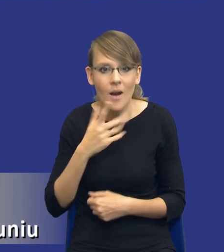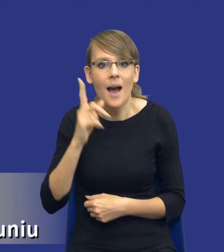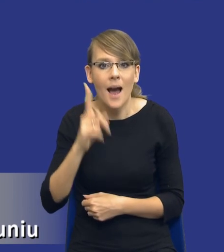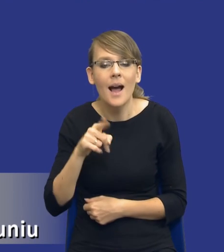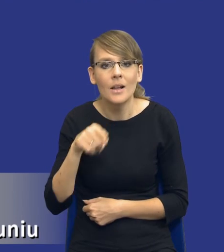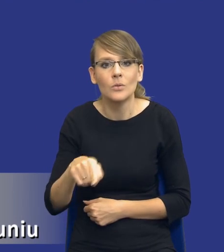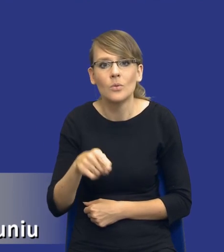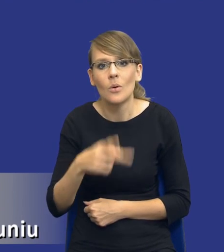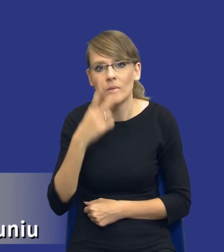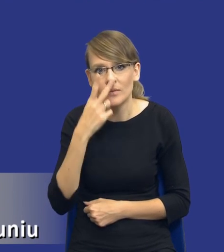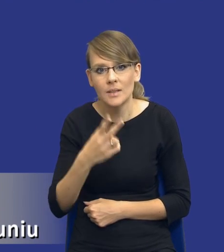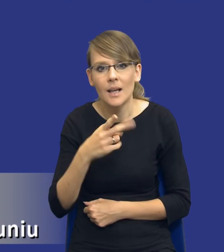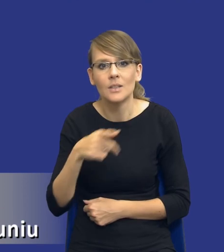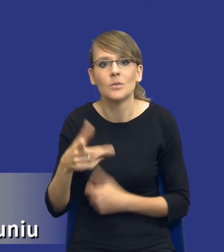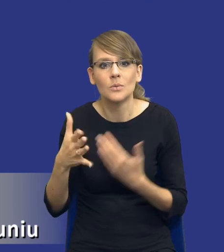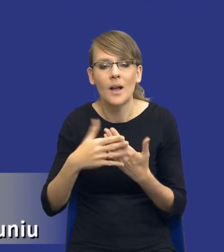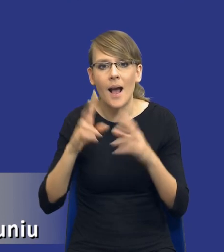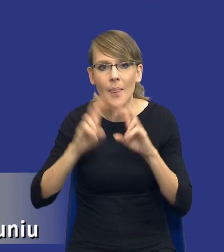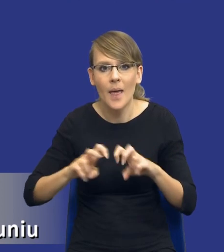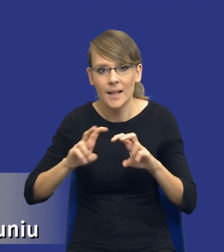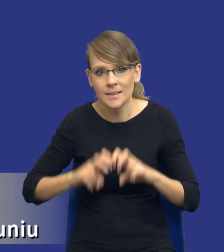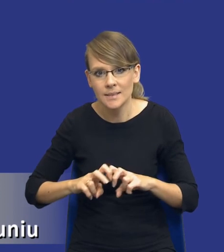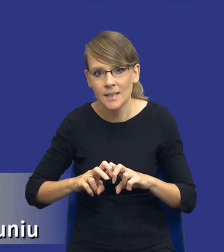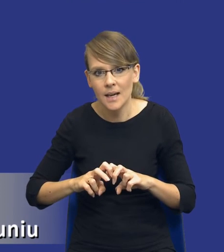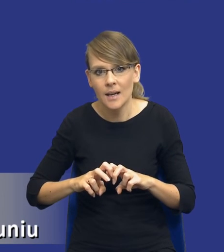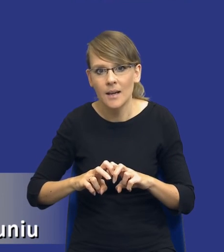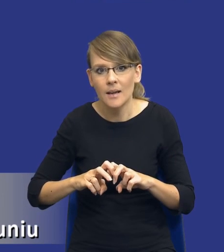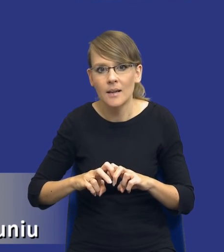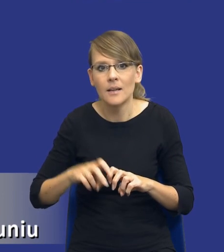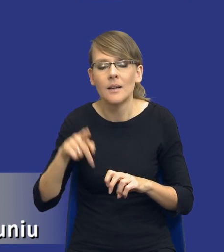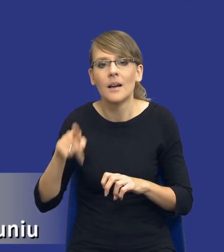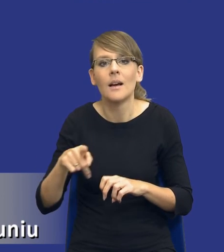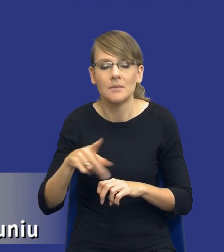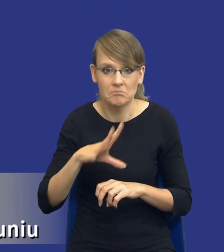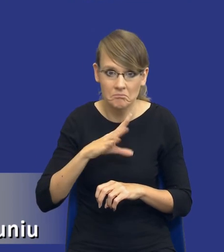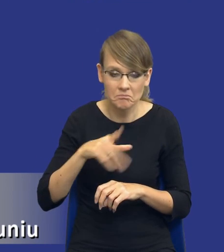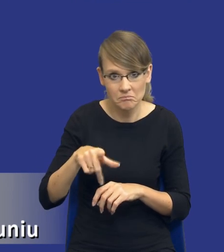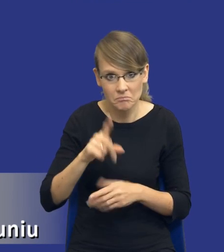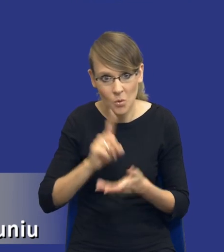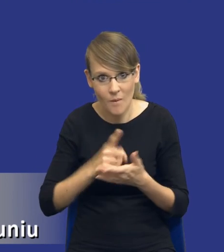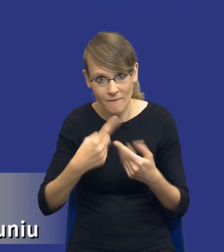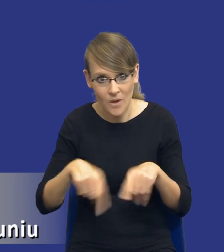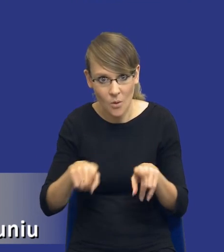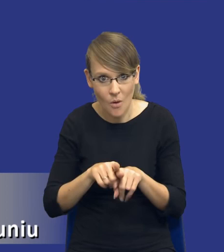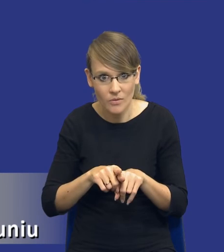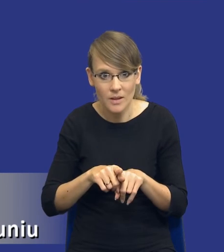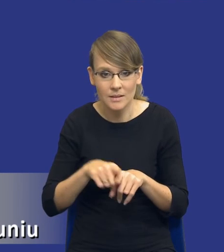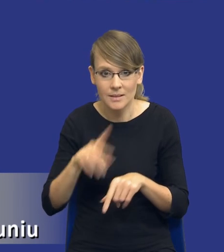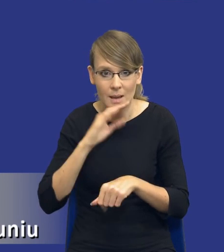troszeczkę do takiej analizy, może bym powiedział, studium wykonalności tego naszego zamówienia. Pokazanie